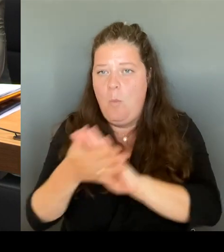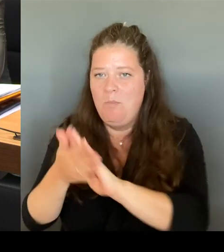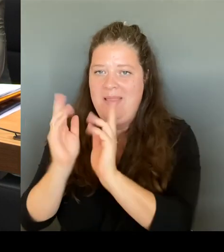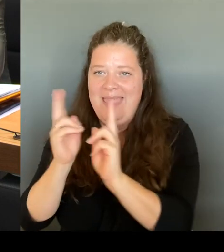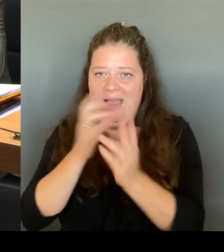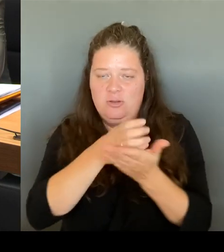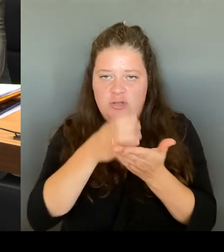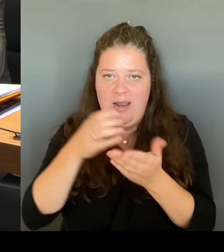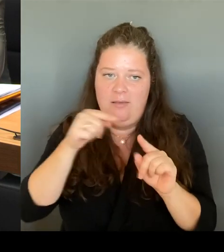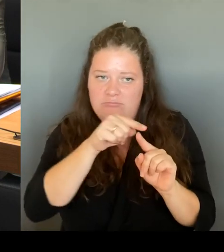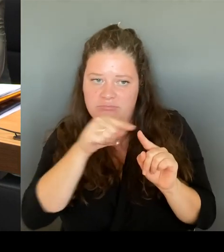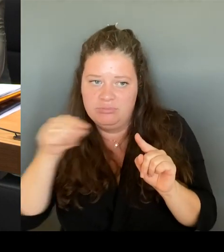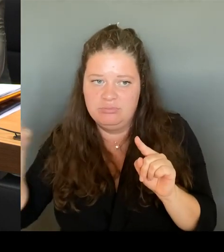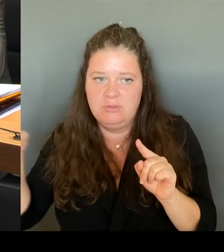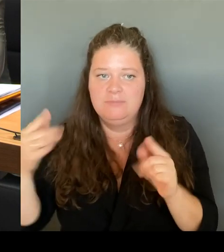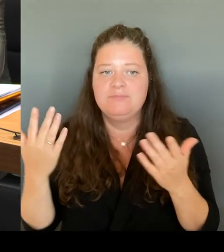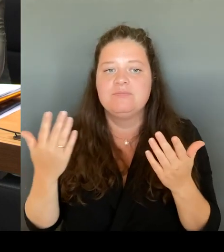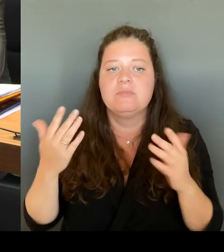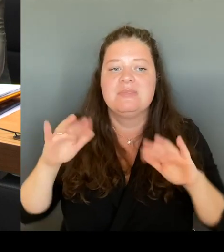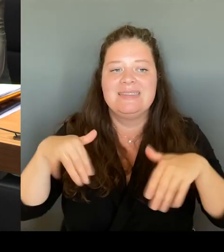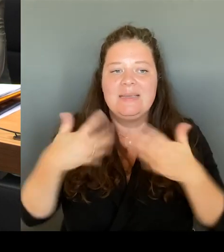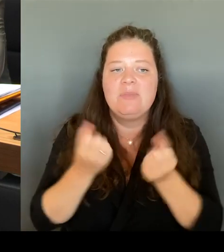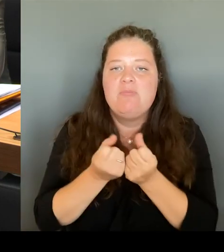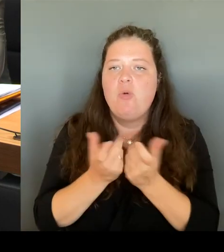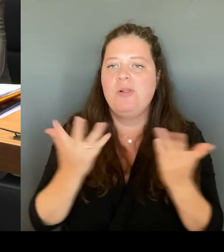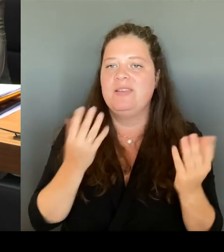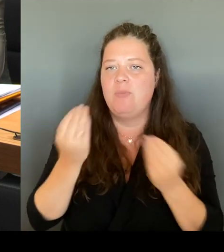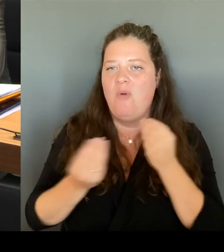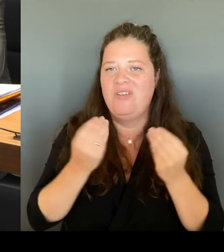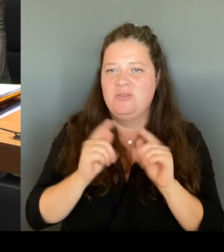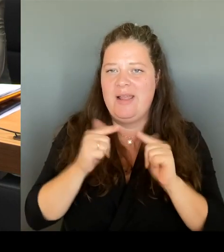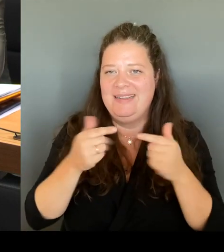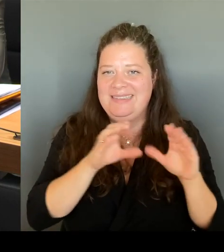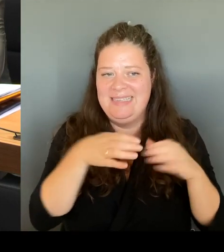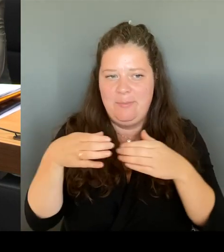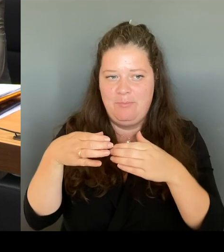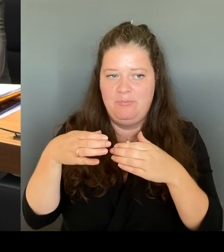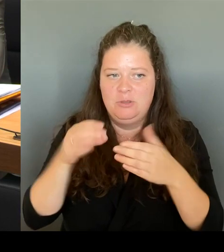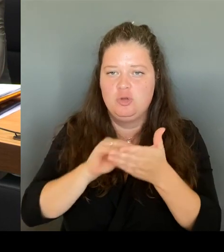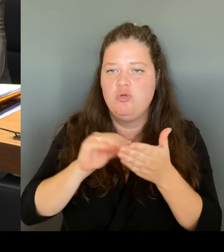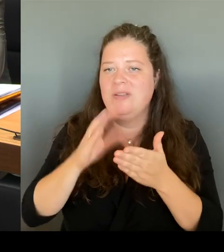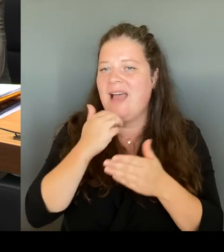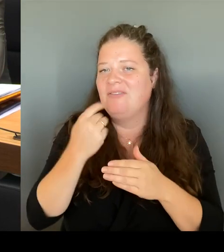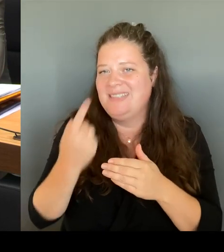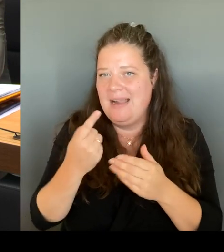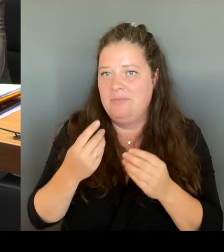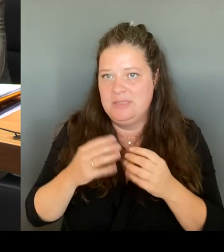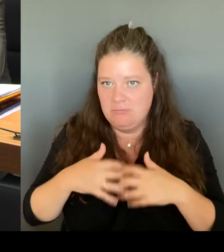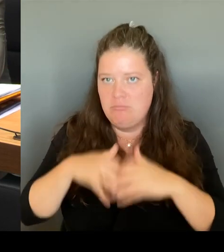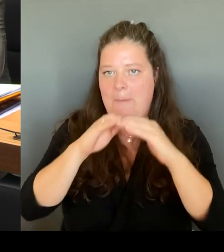zu bauen, je nach Schulstandort. Es gibt weiterhin die Möglichkeit PKB Kräfte, sogenannte Vertretungslehrer einzustellen.